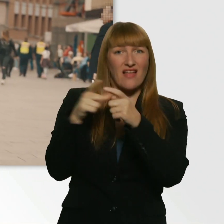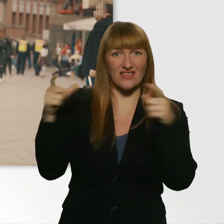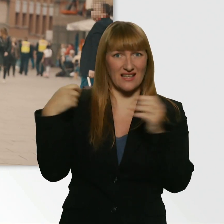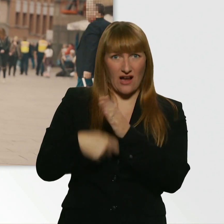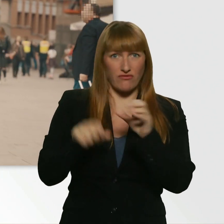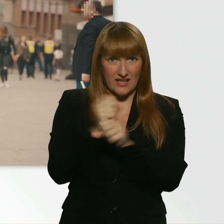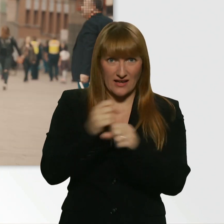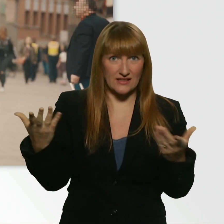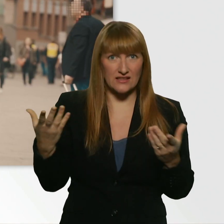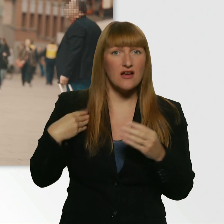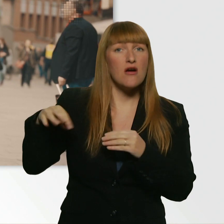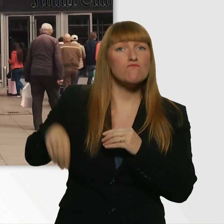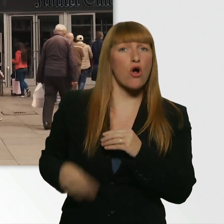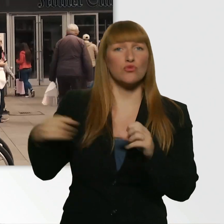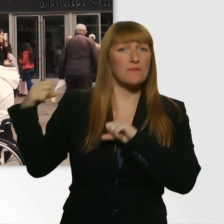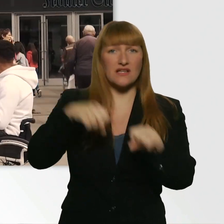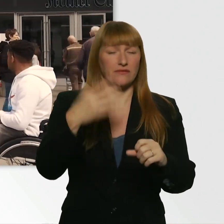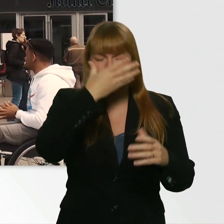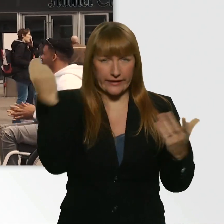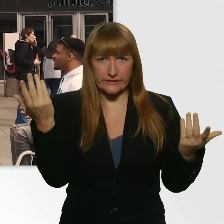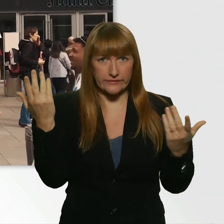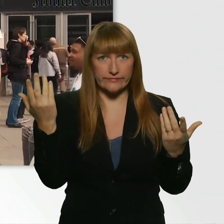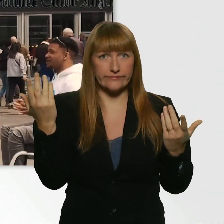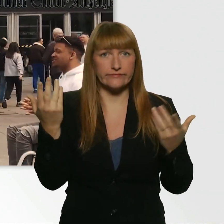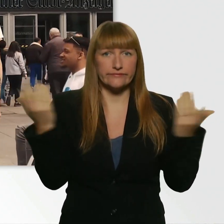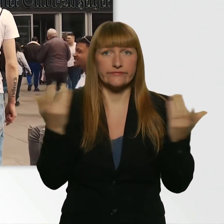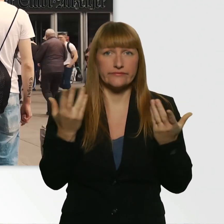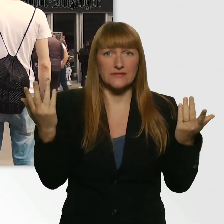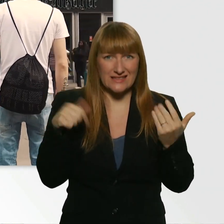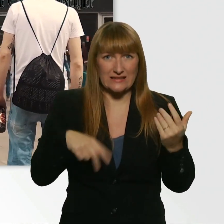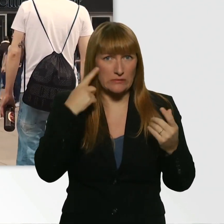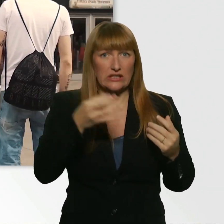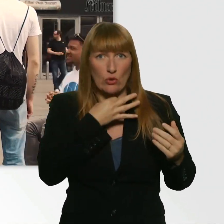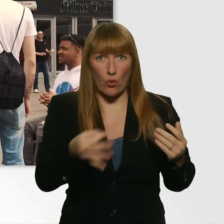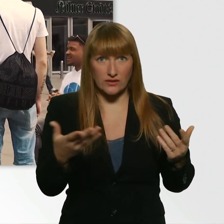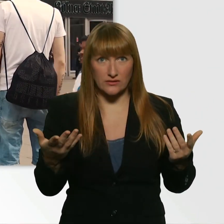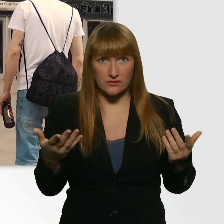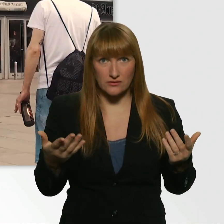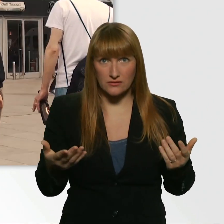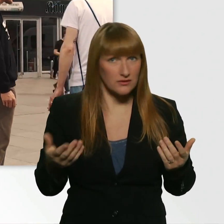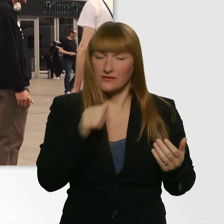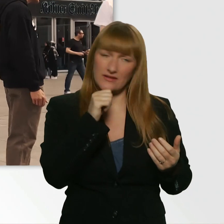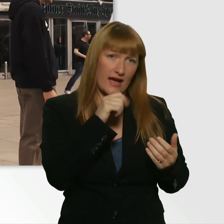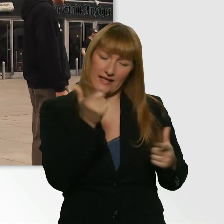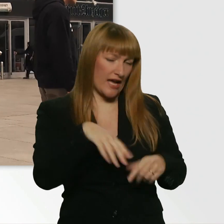Ich hab kein Portemonnaie dabei und bin grad echt ein bisschen am Arsch. Leider nicht. - Gar nichts? Gar keine Möglichkeit?